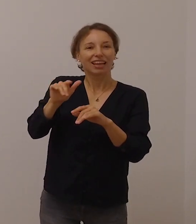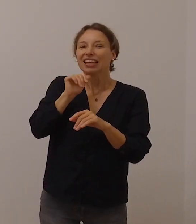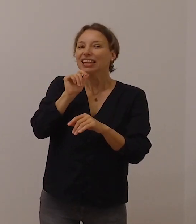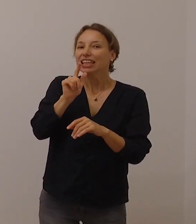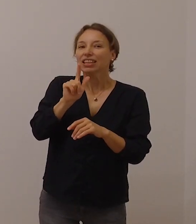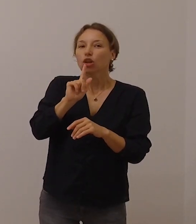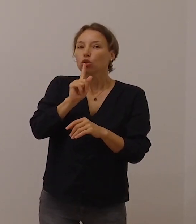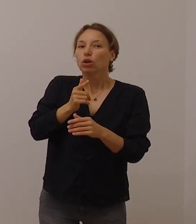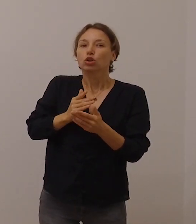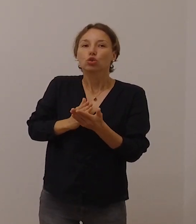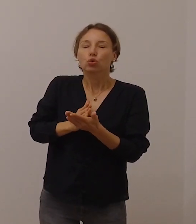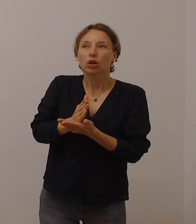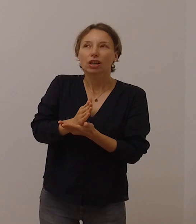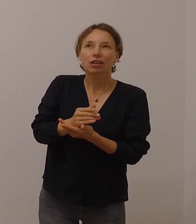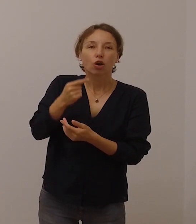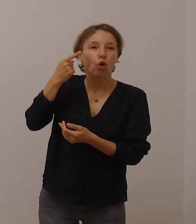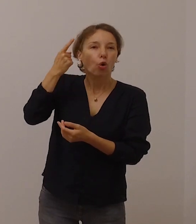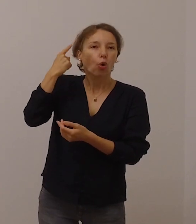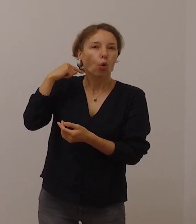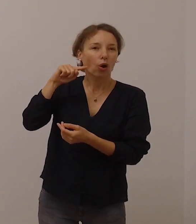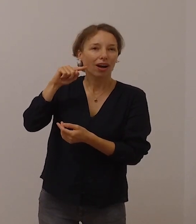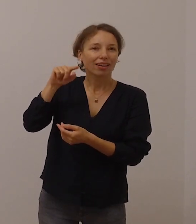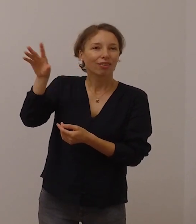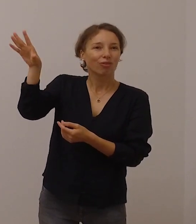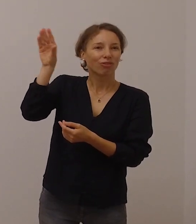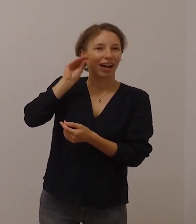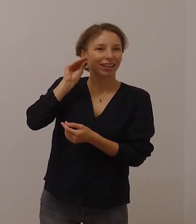sondern über den Glauben wahrgenommen wird.